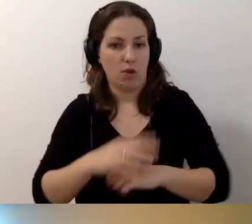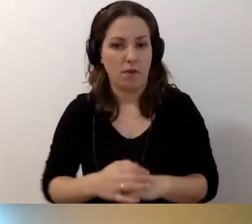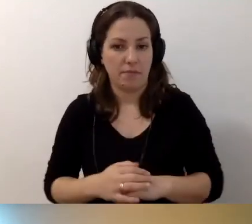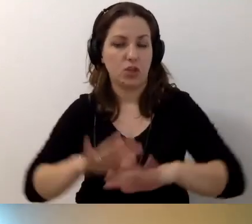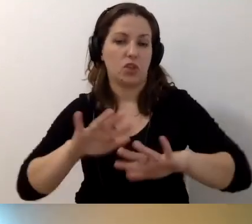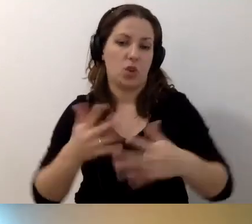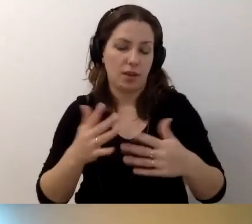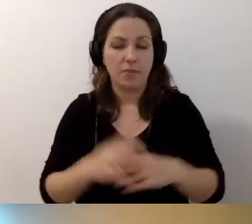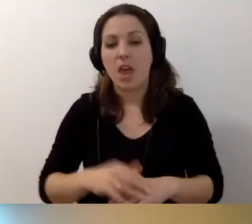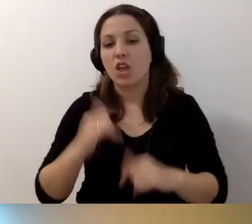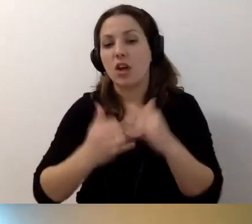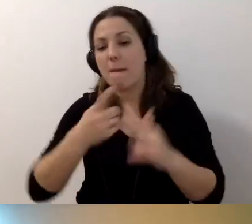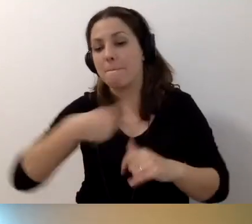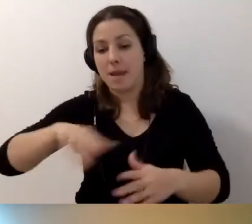Jeżeli podpisujemy umowę,